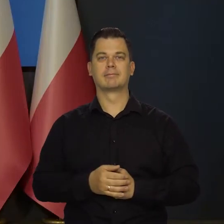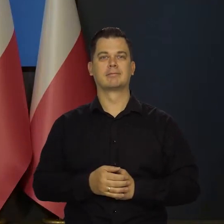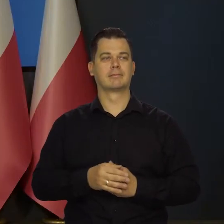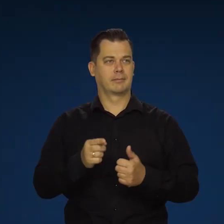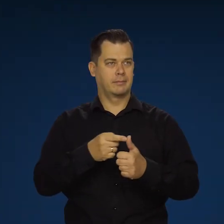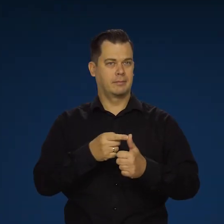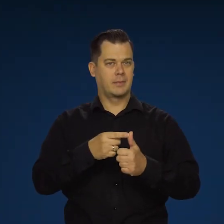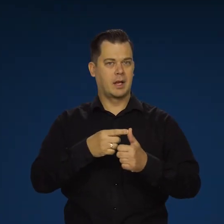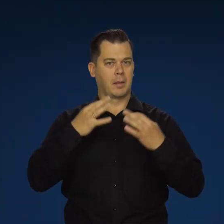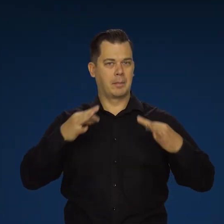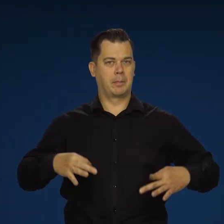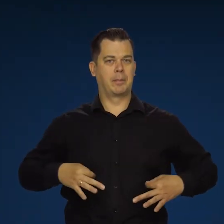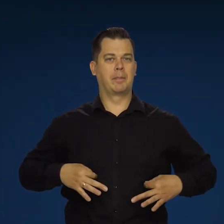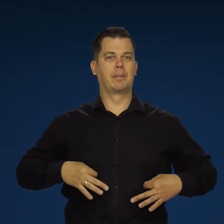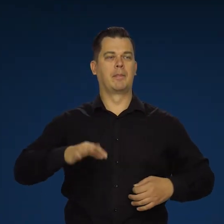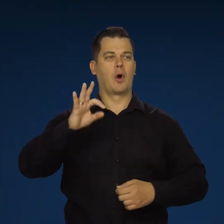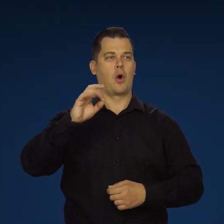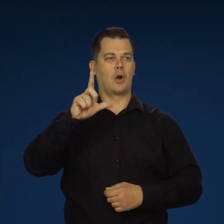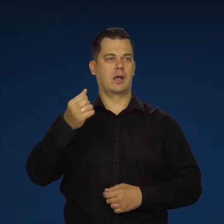Pan, Pani redaktor Oliasz, bardzo proszę.